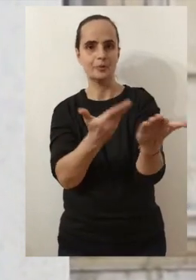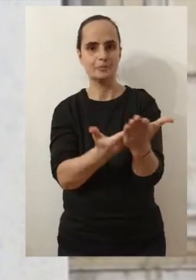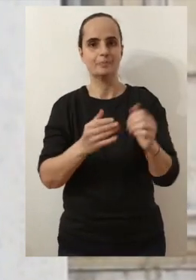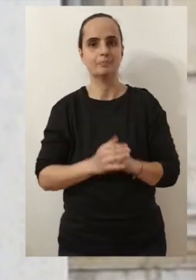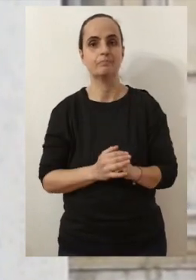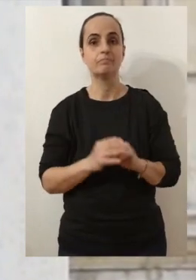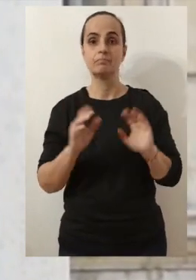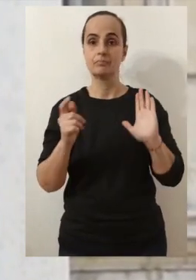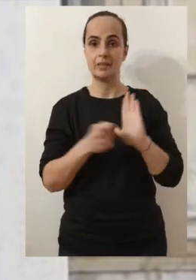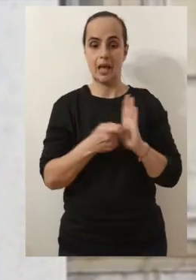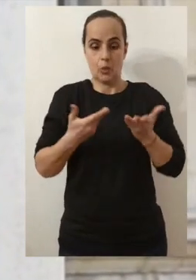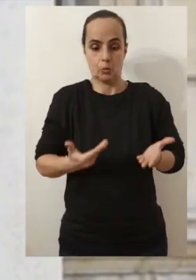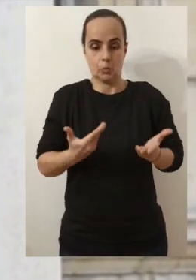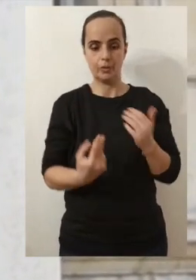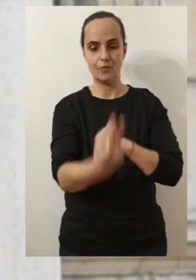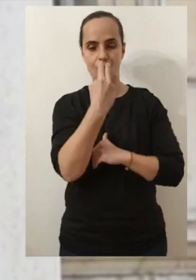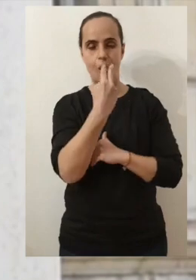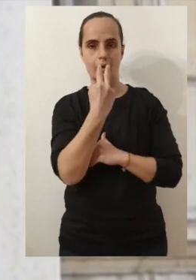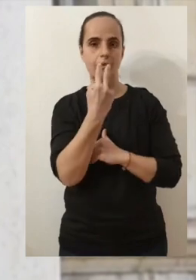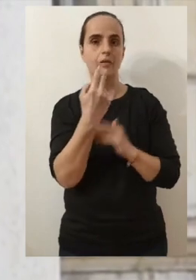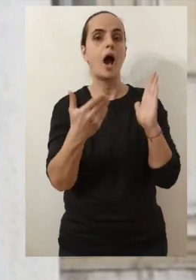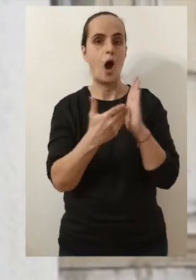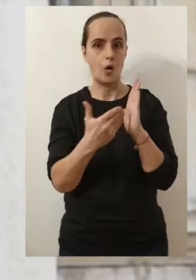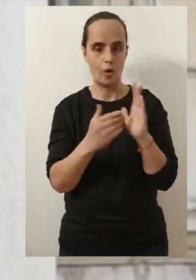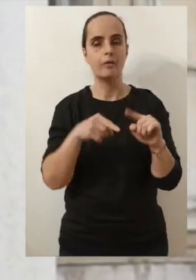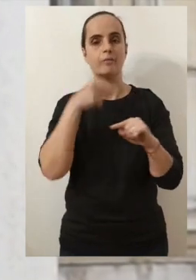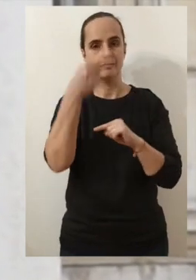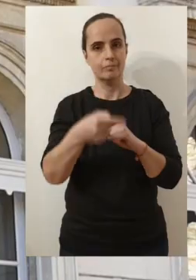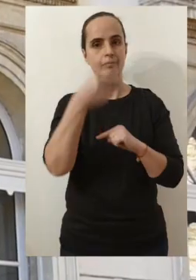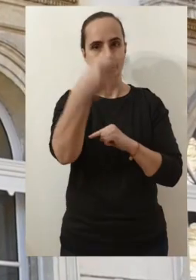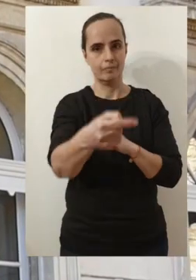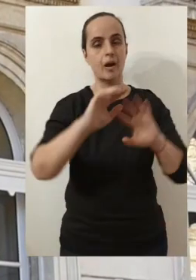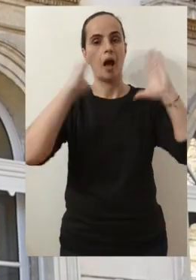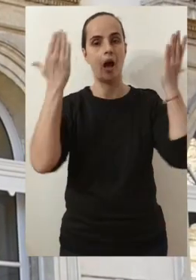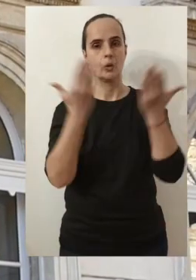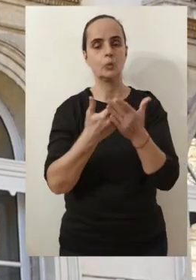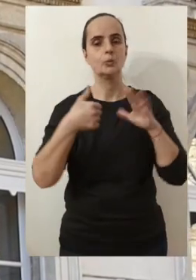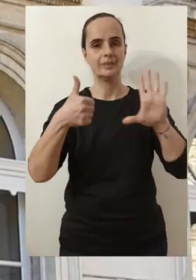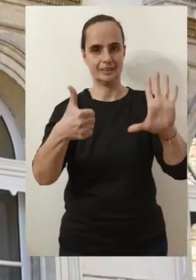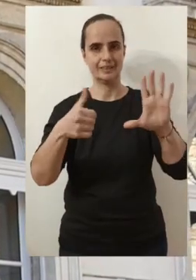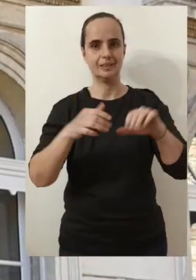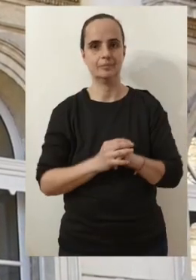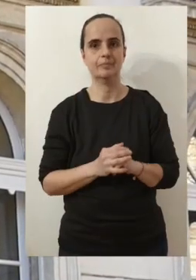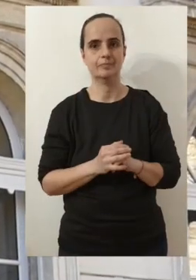comme celle à travers laquelle vous me voyez aujourd'hui. Et du coup ces 6 rendez-vous